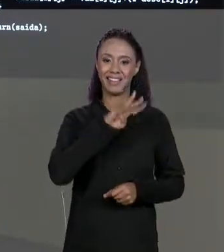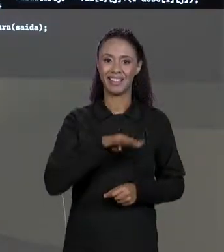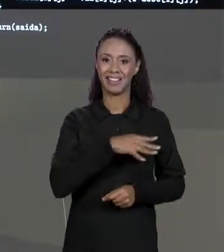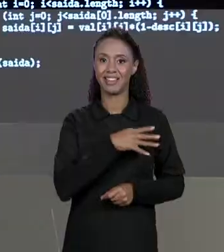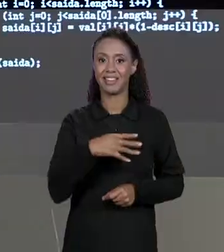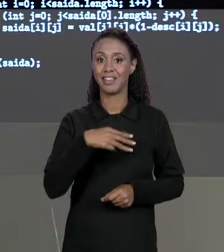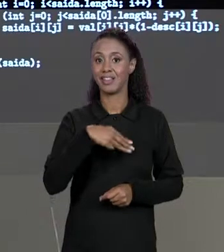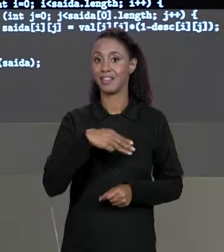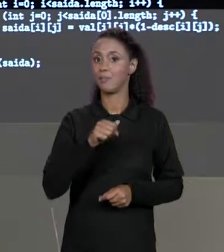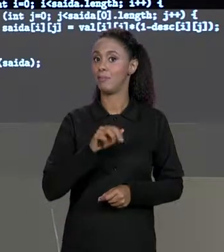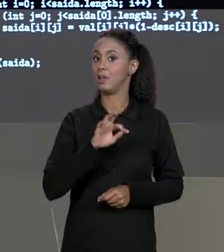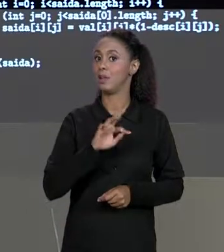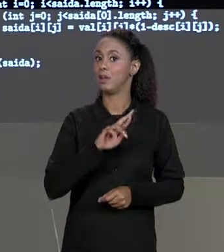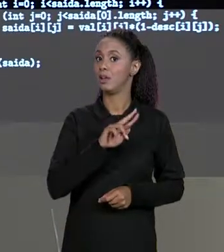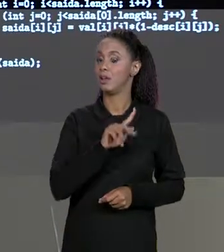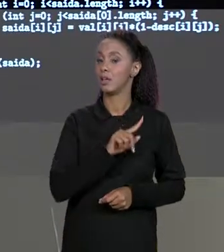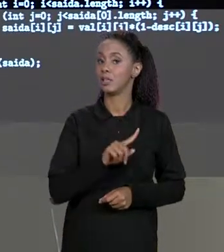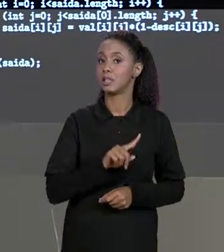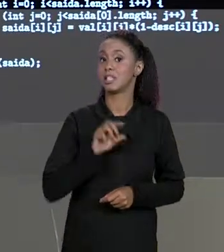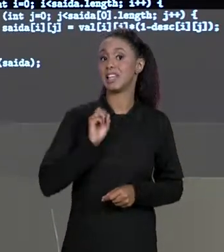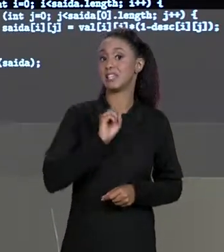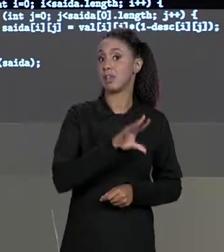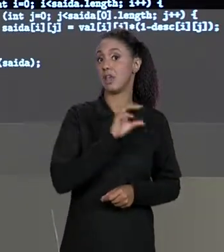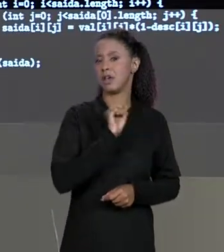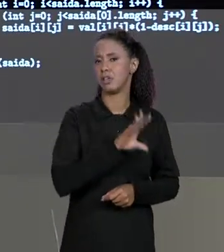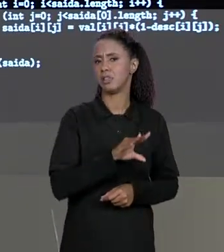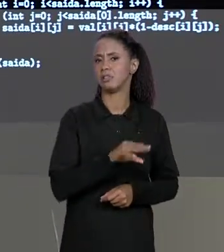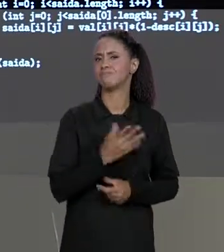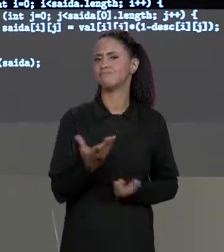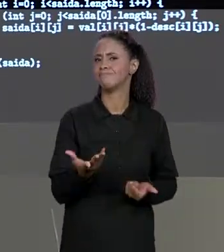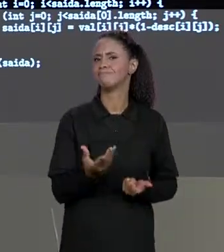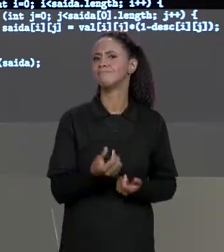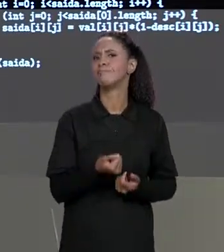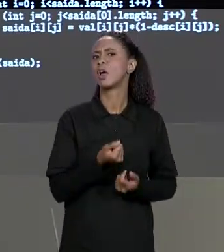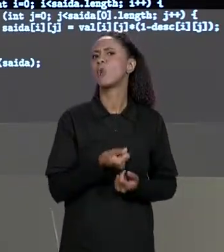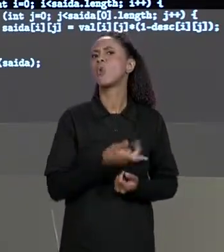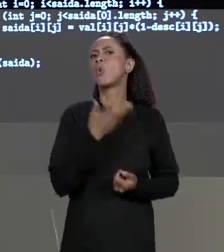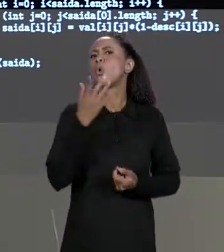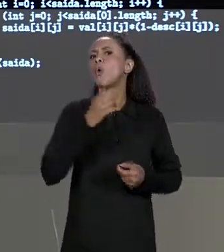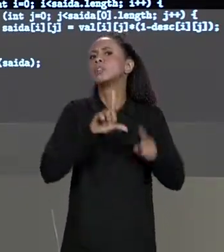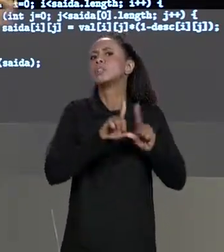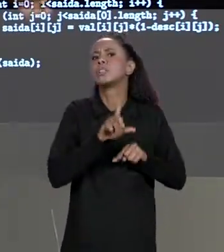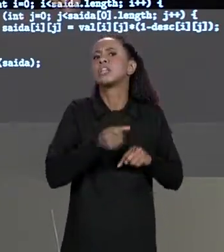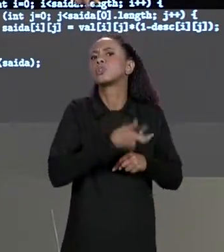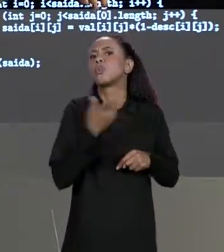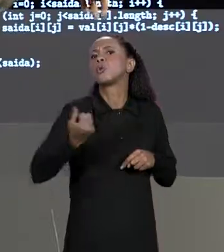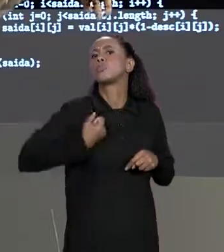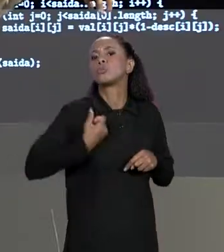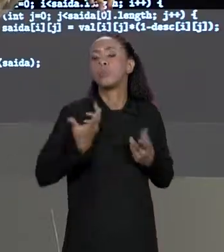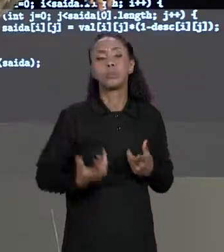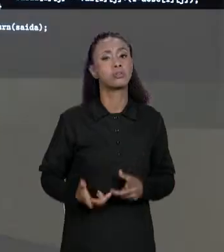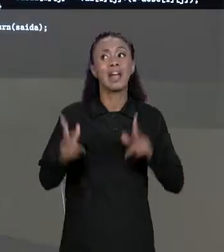SAÍDA VAI SER COMO? QUANTOS NÚMEROS ELA VAI TER? QUAL É O TAMANHO DELA? É EXATAMENTE O MESMO TAMANHO DAS MATRIZES DE